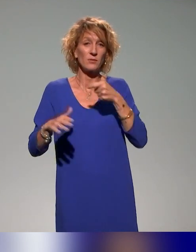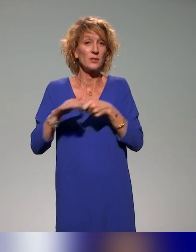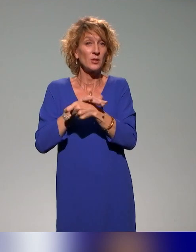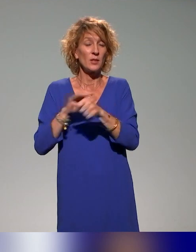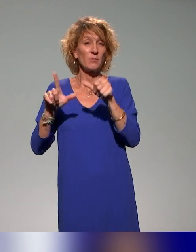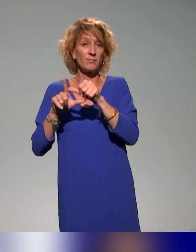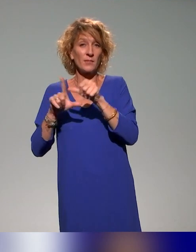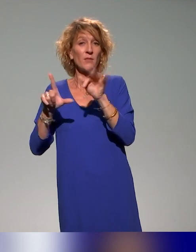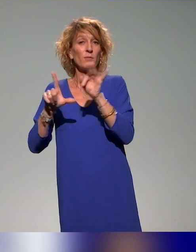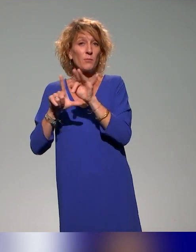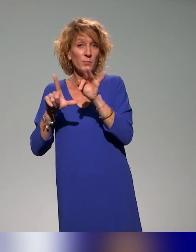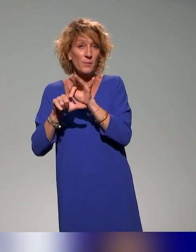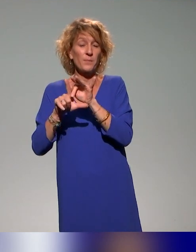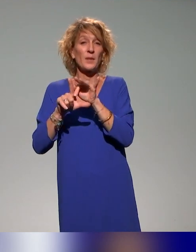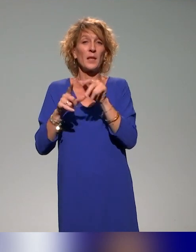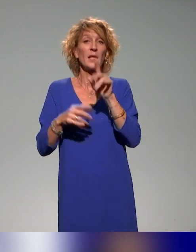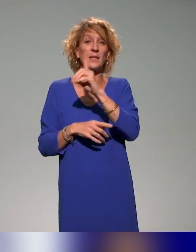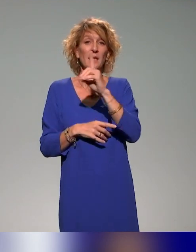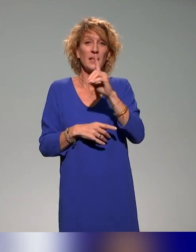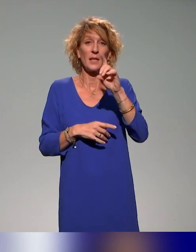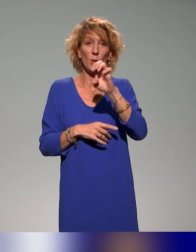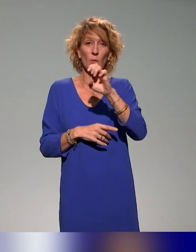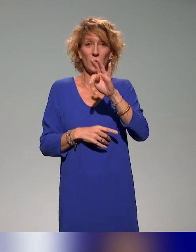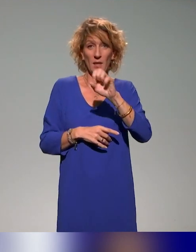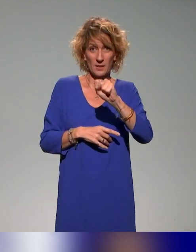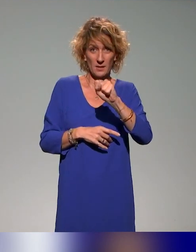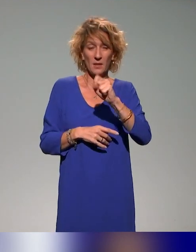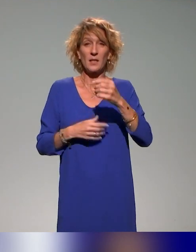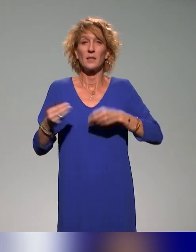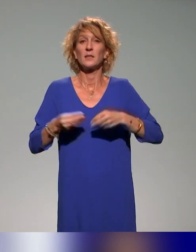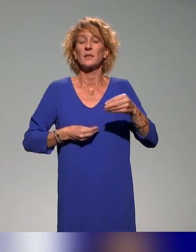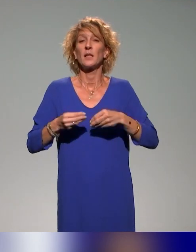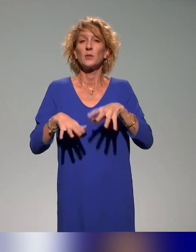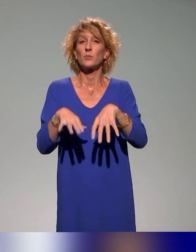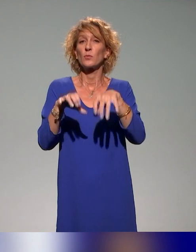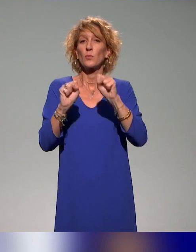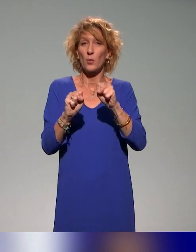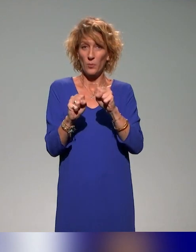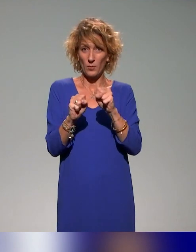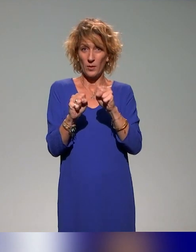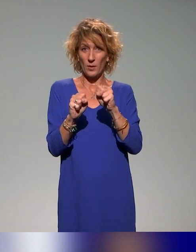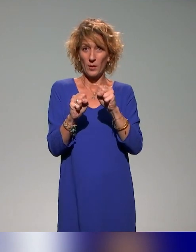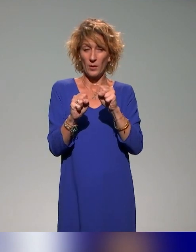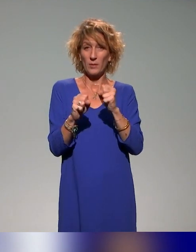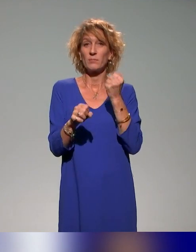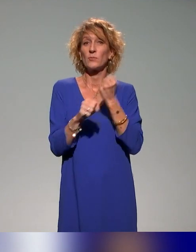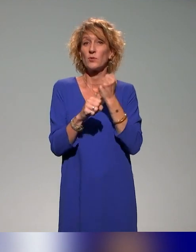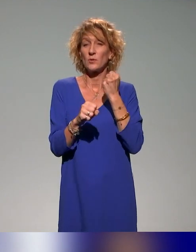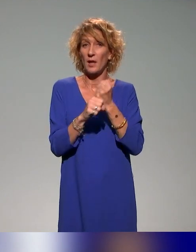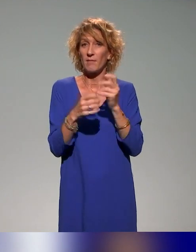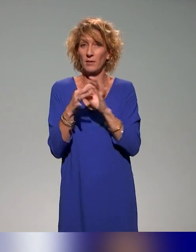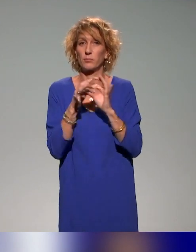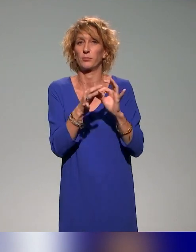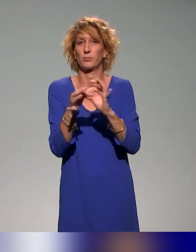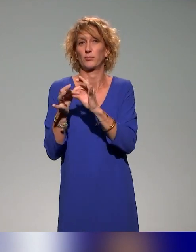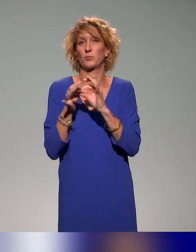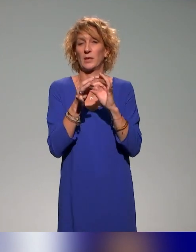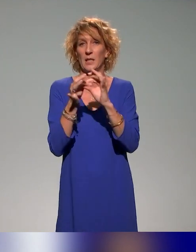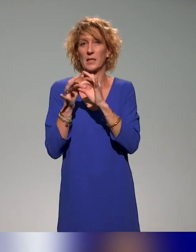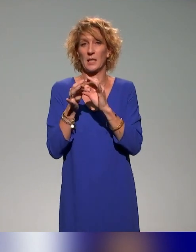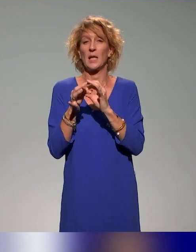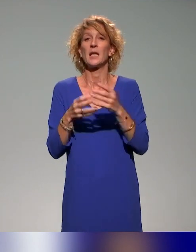le FIPHFP et la DDETS qui est la direction économique de l'emploi